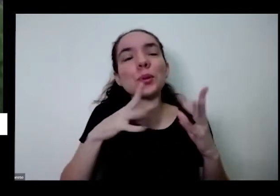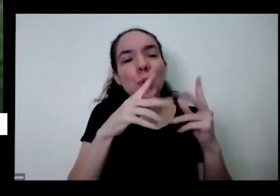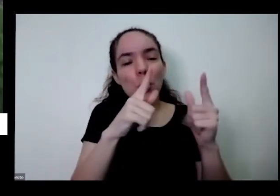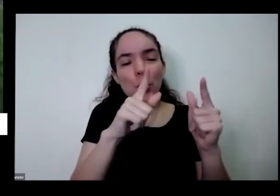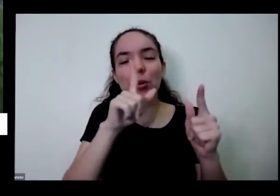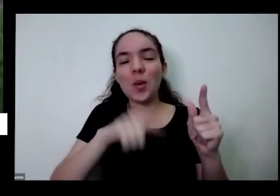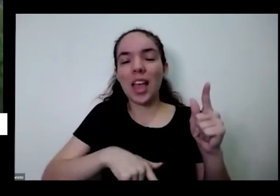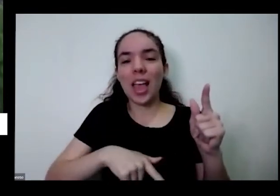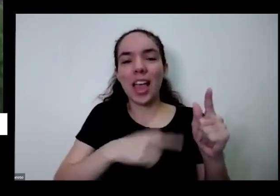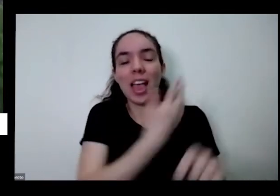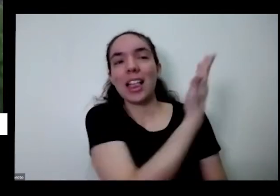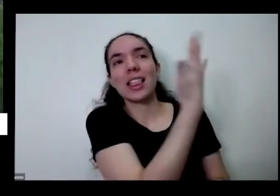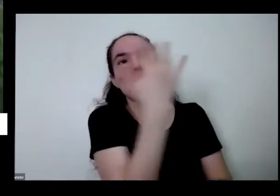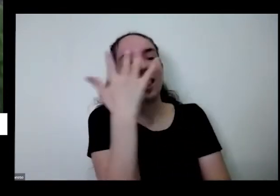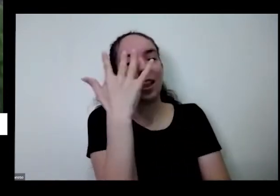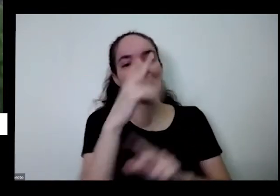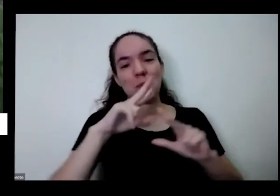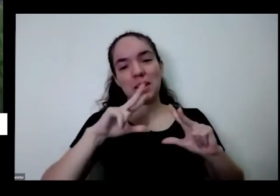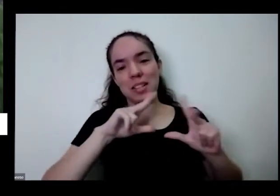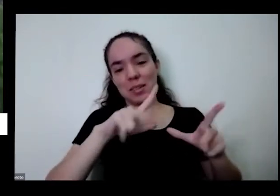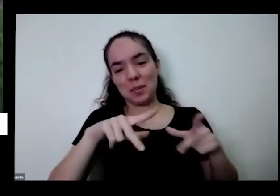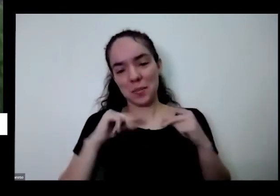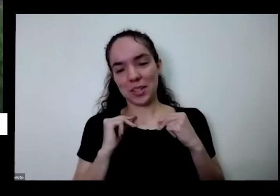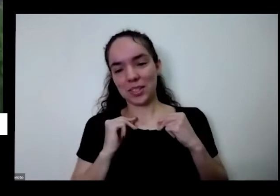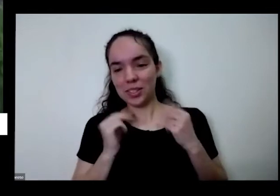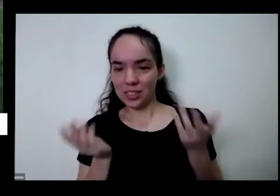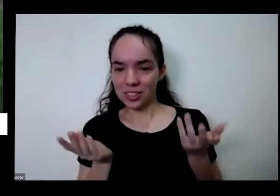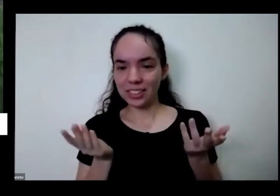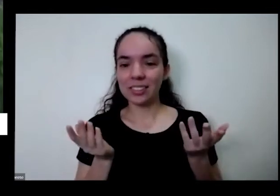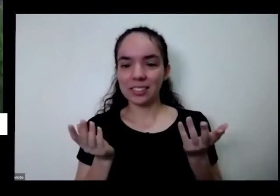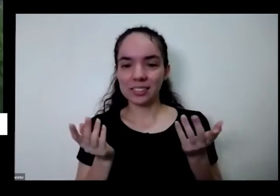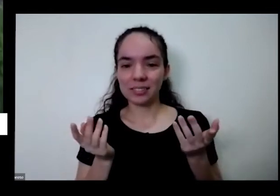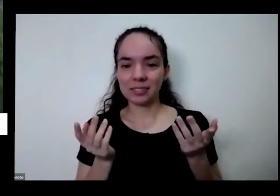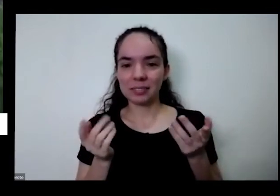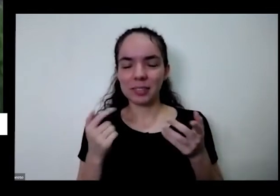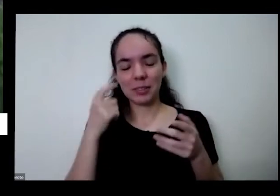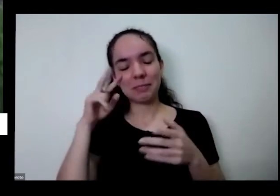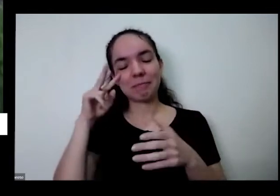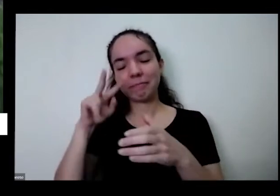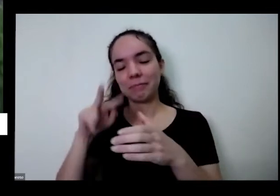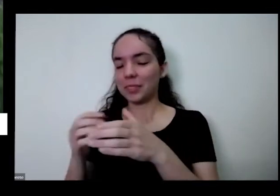que a gente recebe todos os dias quando eu vejo isso que aconteceu aqui eu vejo como presente aí